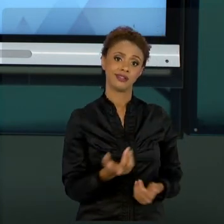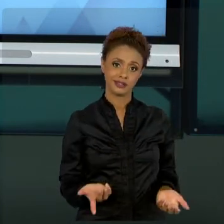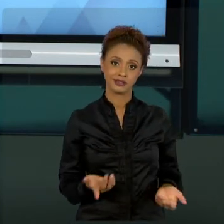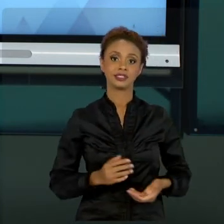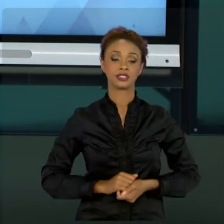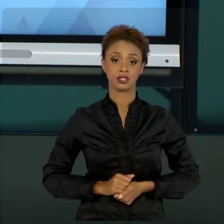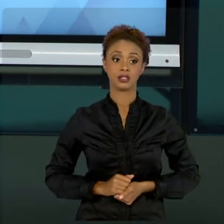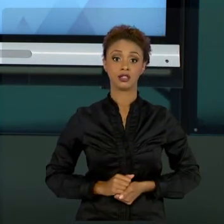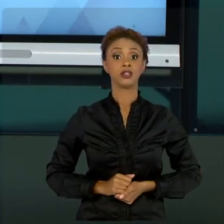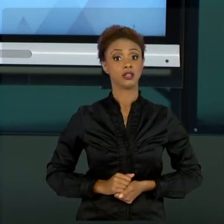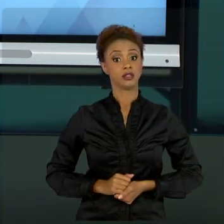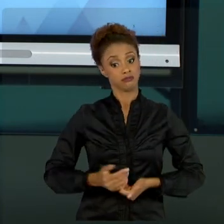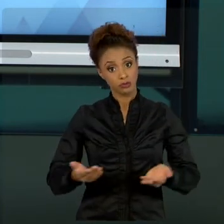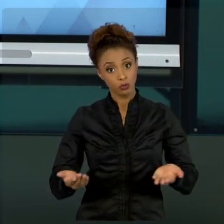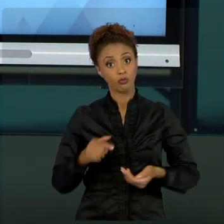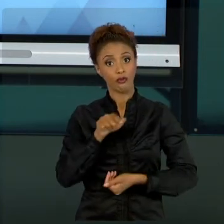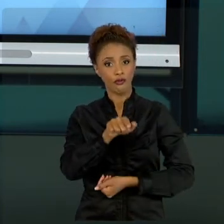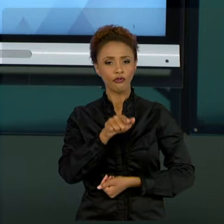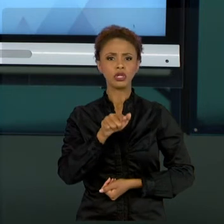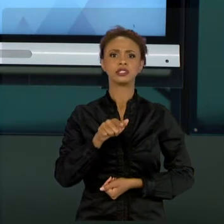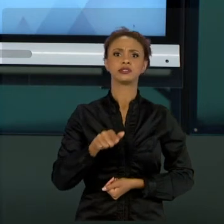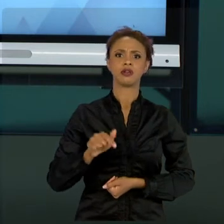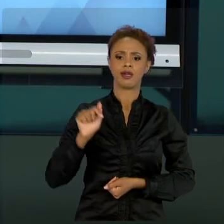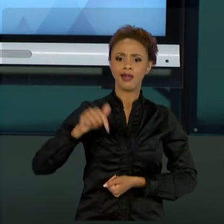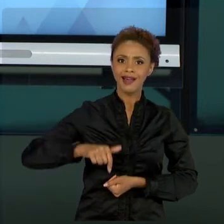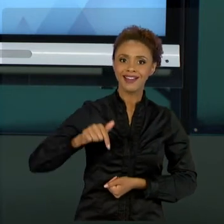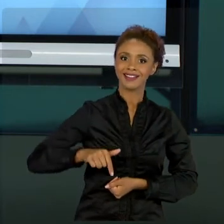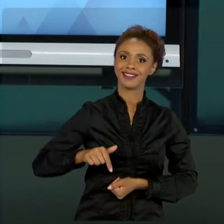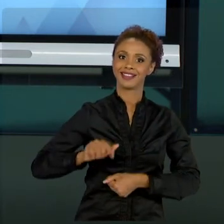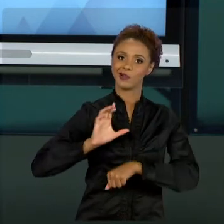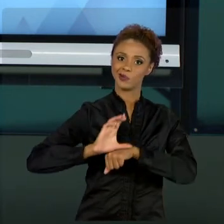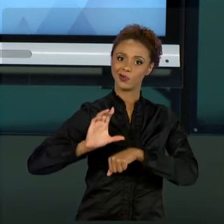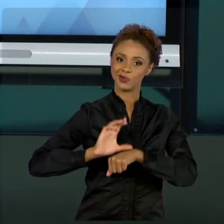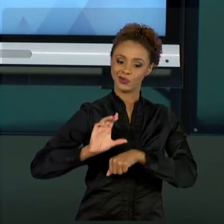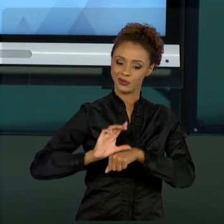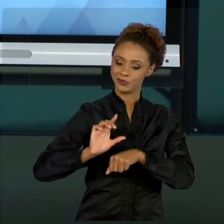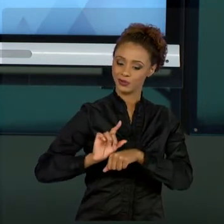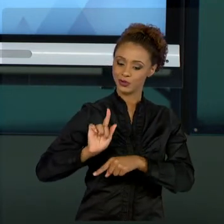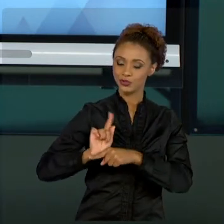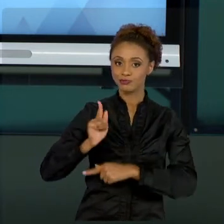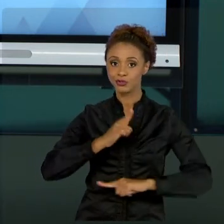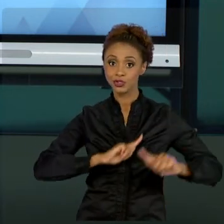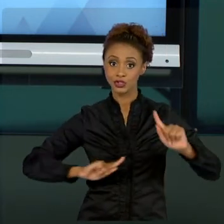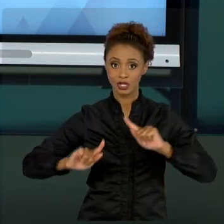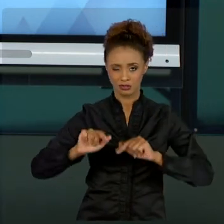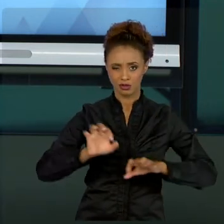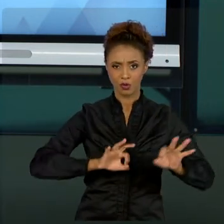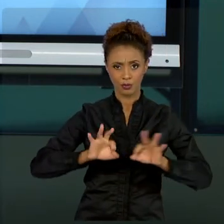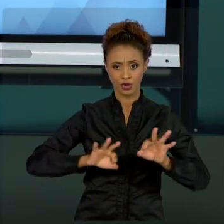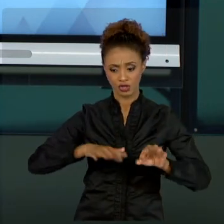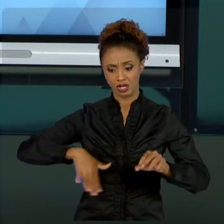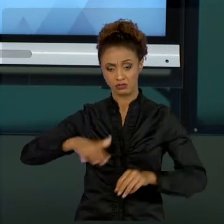QUE VOCÊ ALMEJOU DE GESTÃO DE PROJETOS NO SETOR PÚBLICO, A GESTÃO DE PROJETOS, CASO CAIA NA